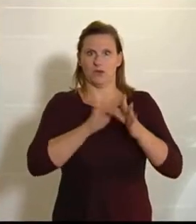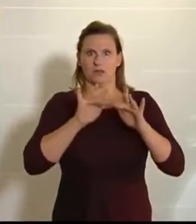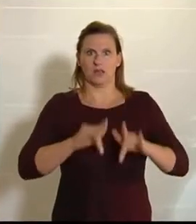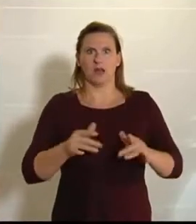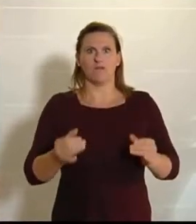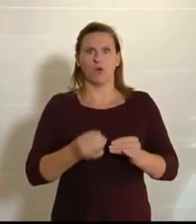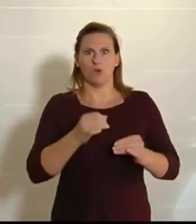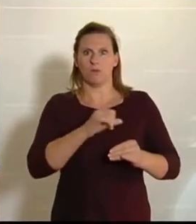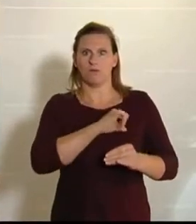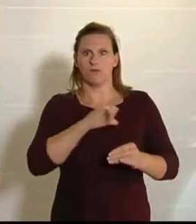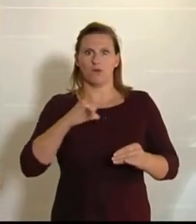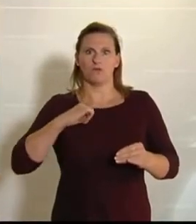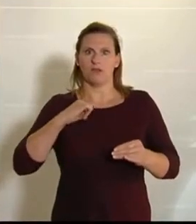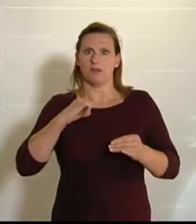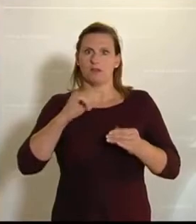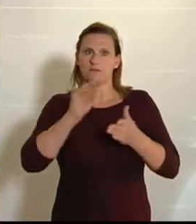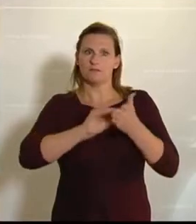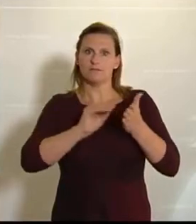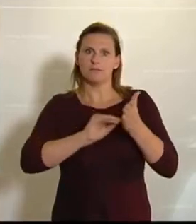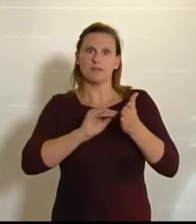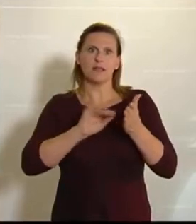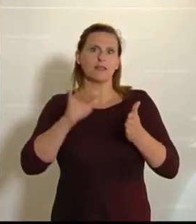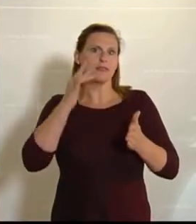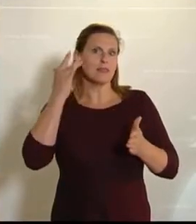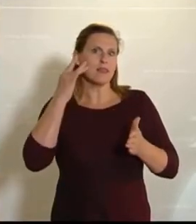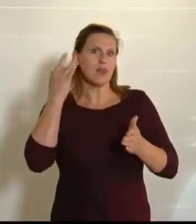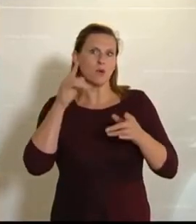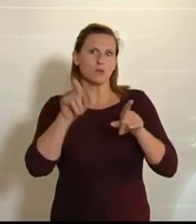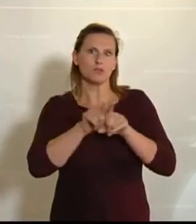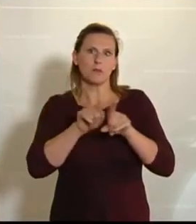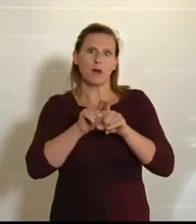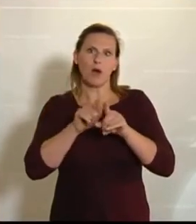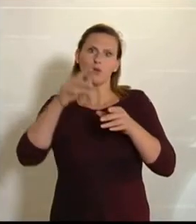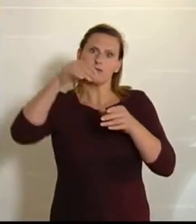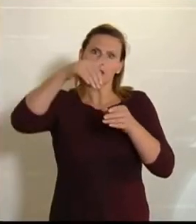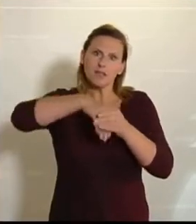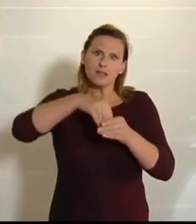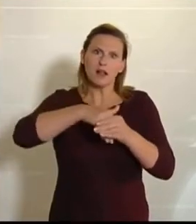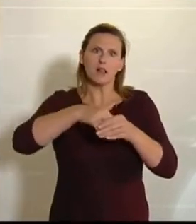von uns NEOS stammen, aber dann in inhaltlicher Zusammenarbeit über Parteigrenzen hinweg